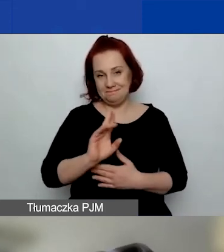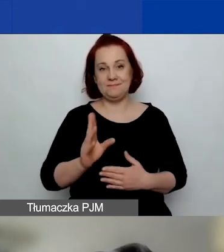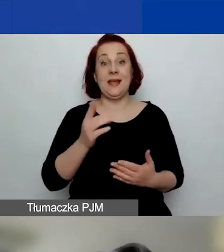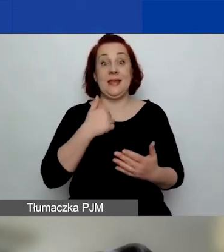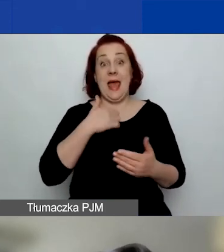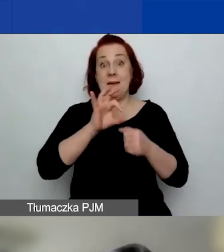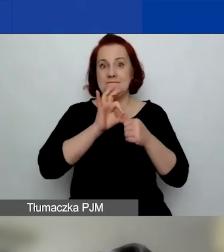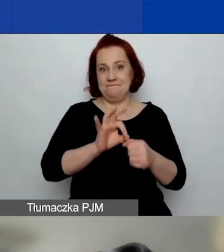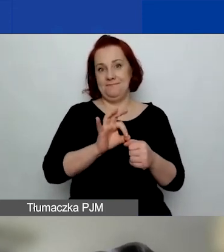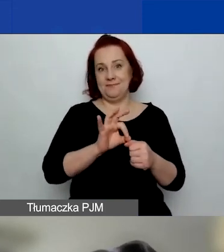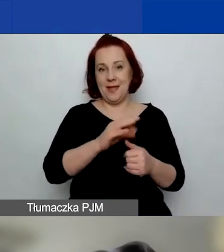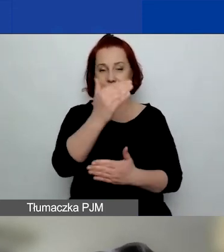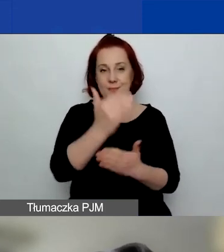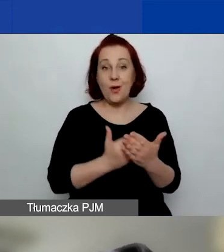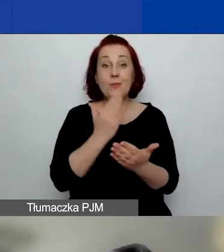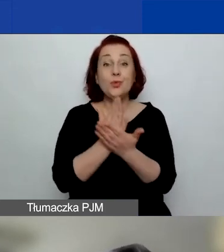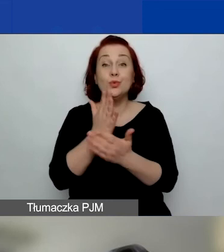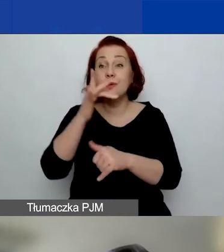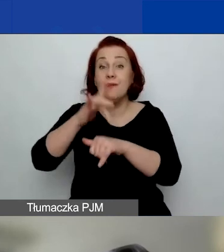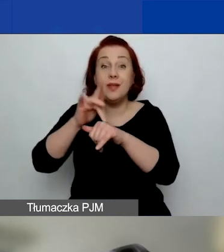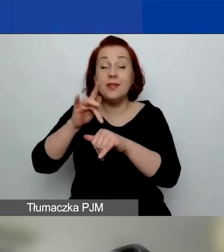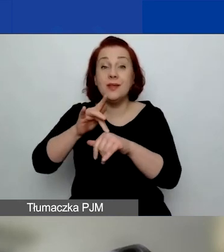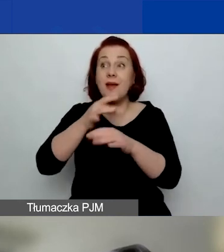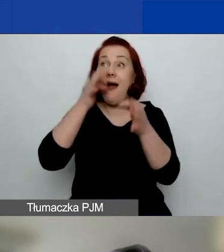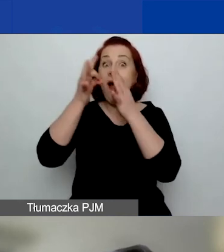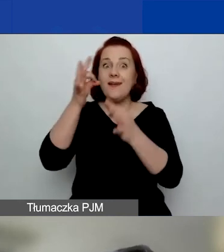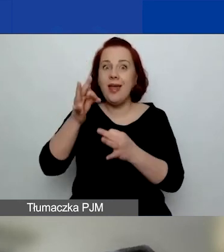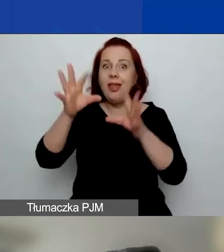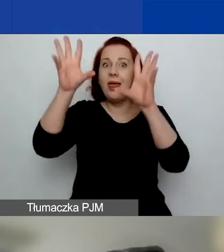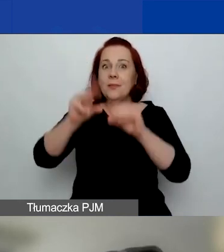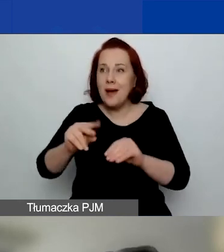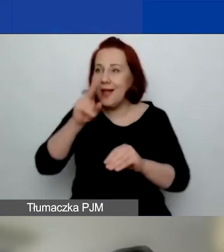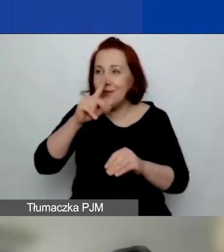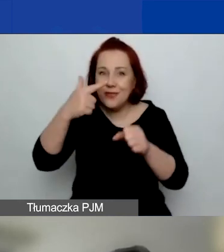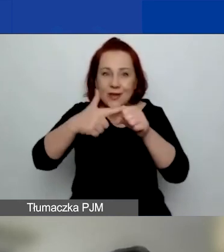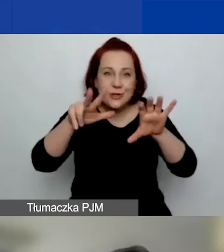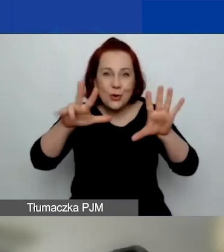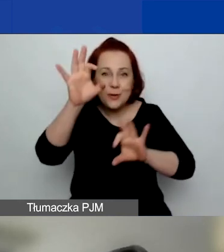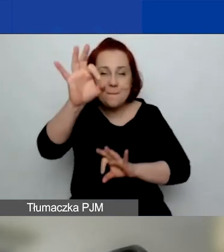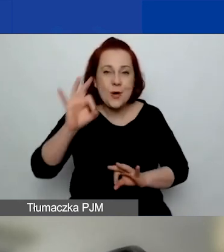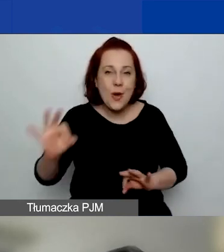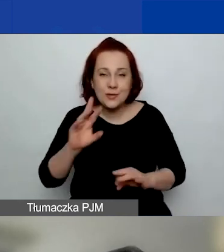ale widziałam, że 28% odpowiedzi było takich,